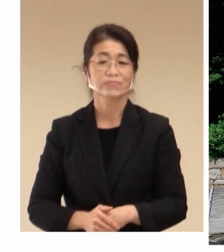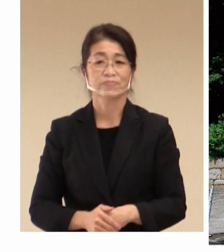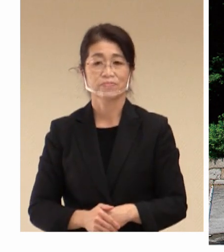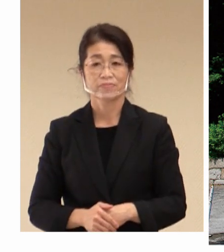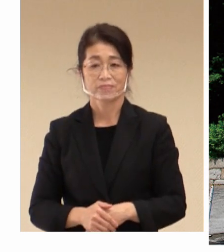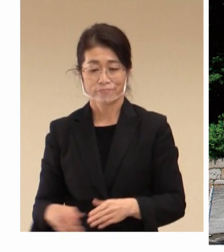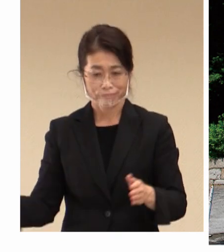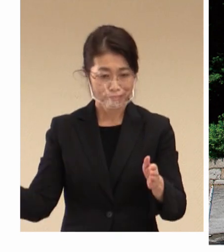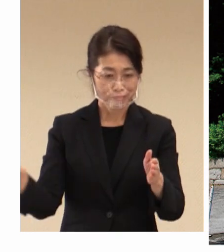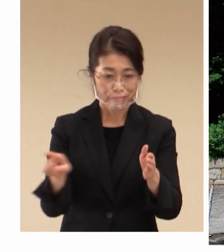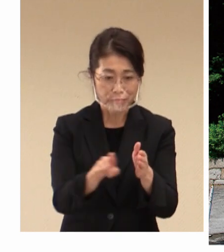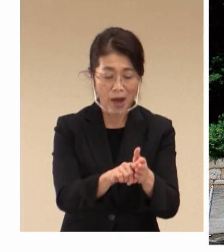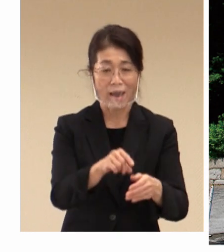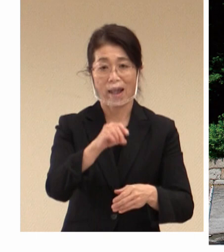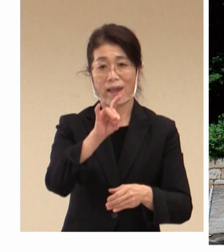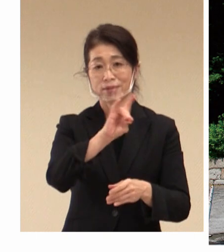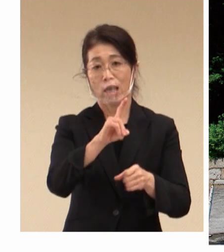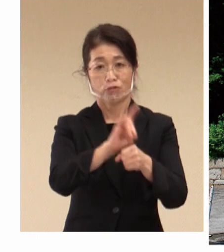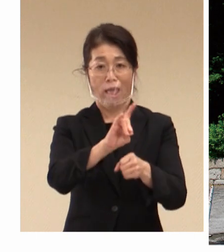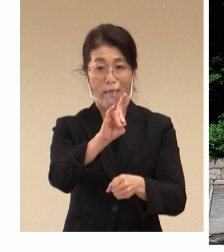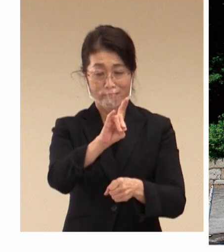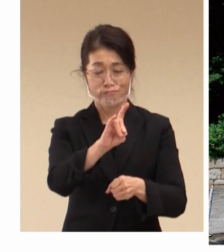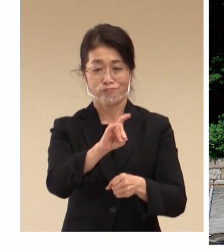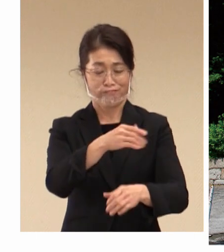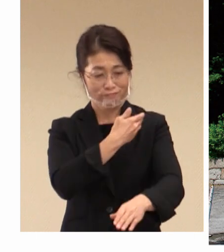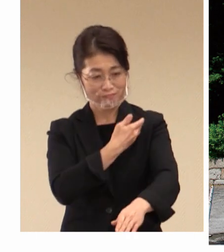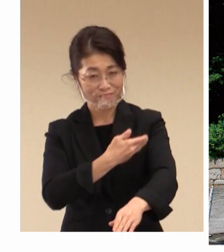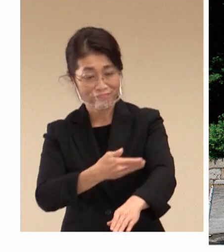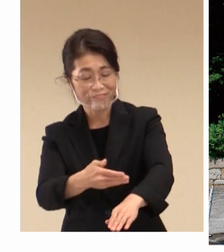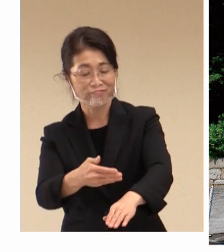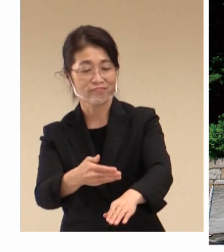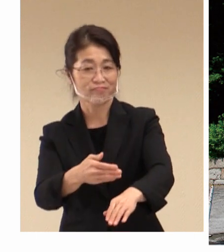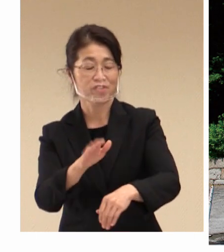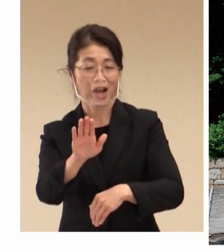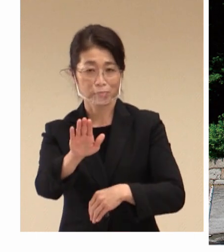以来、今100年を超える 歴史となっております。